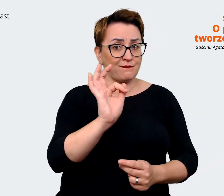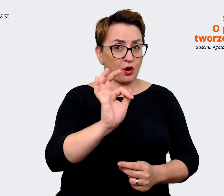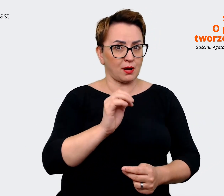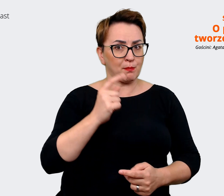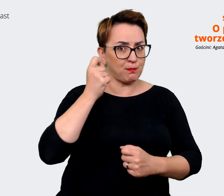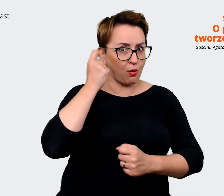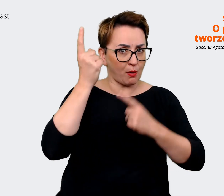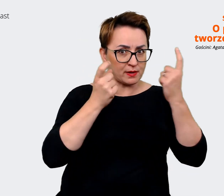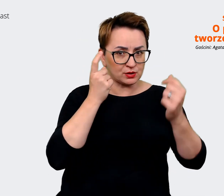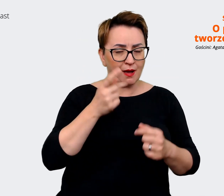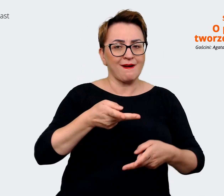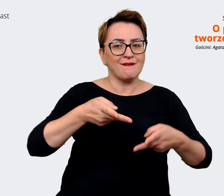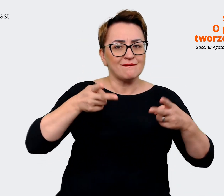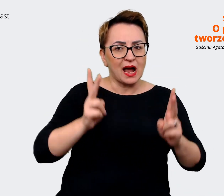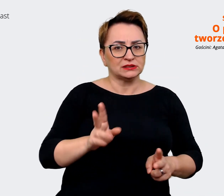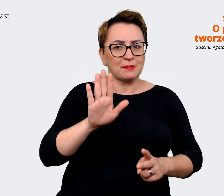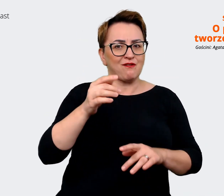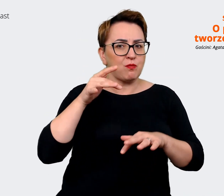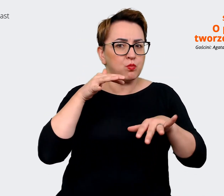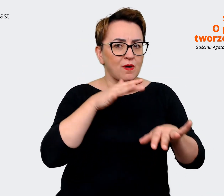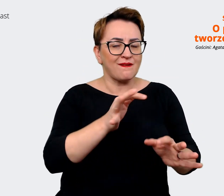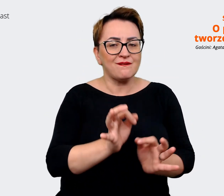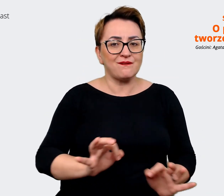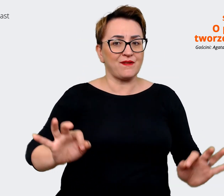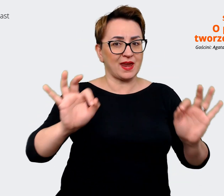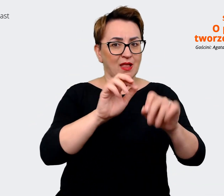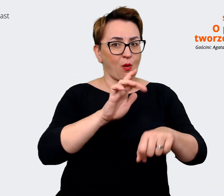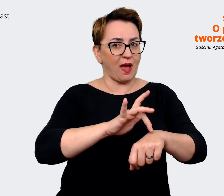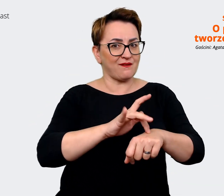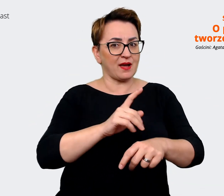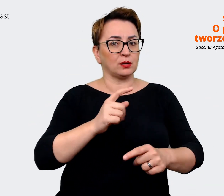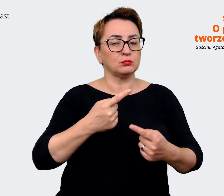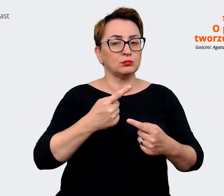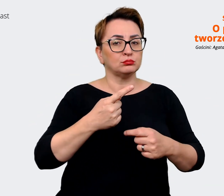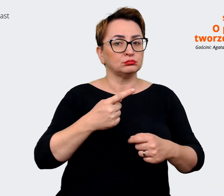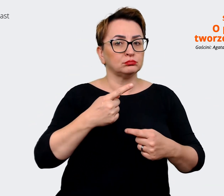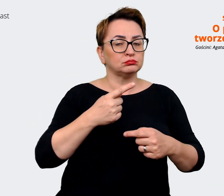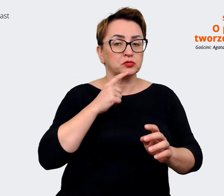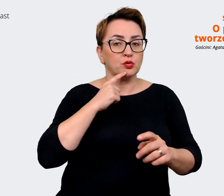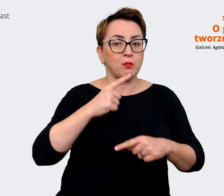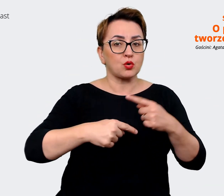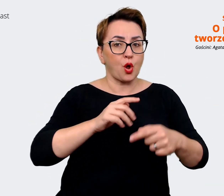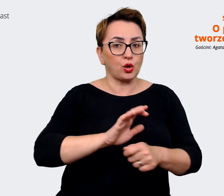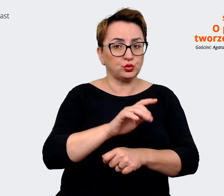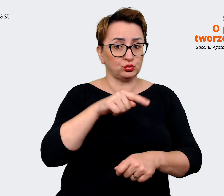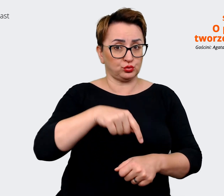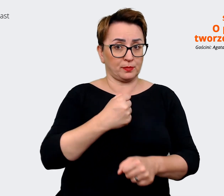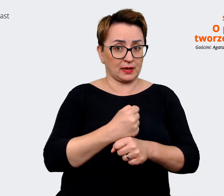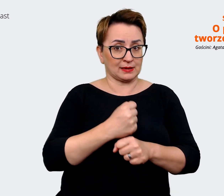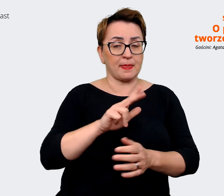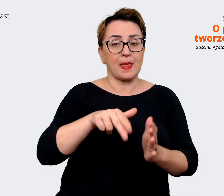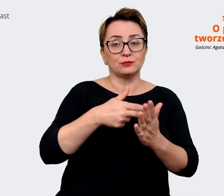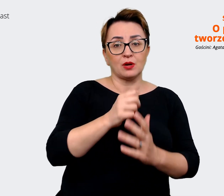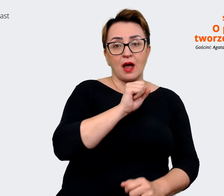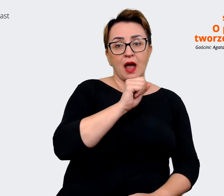na finalny efekt produktu, na jakim pracujemy". I to jest np. dla Allegro Pay. Więc to są już